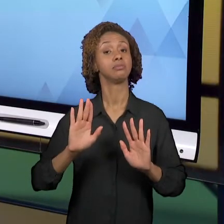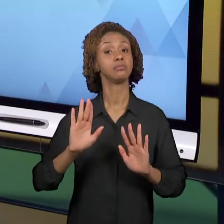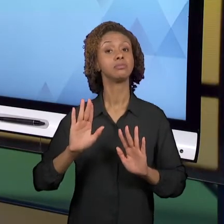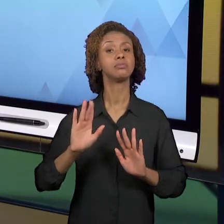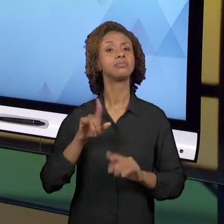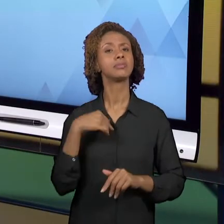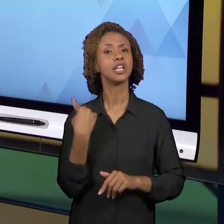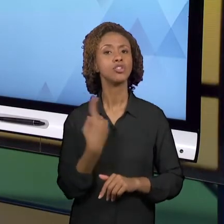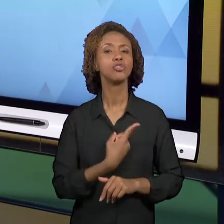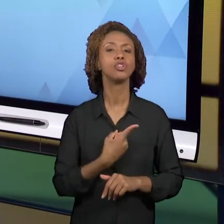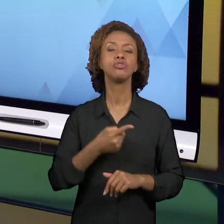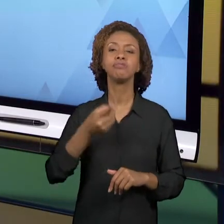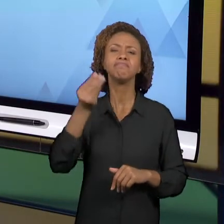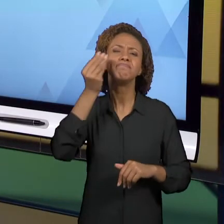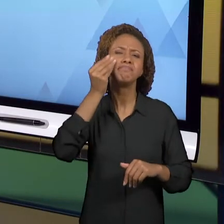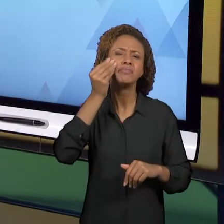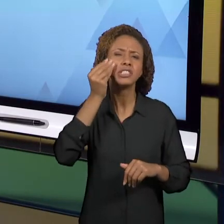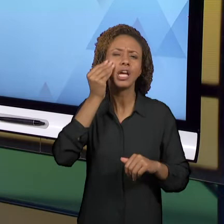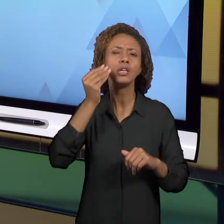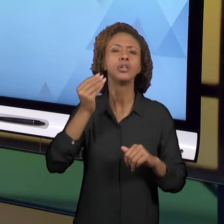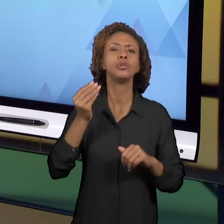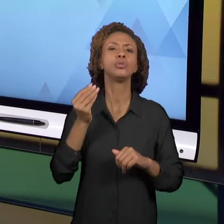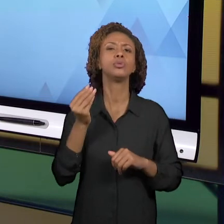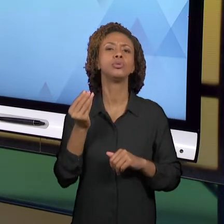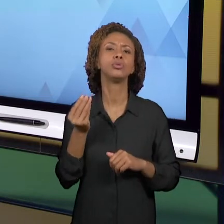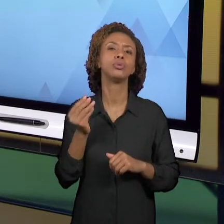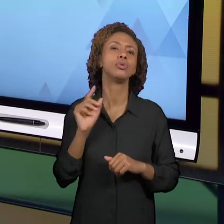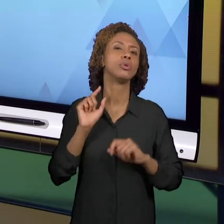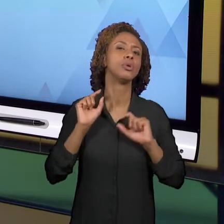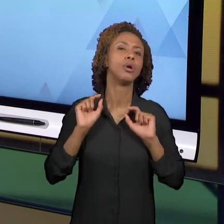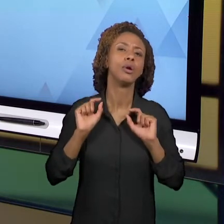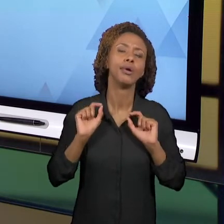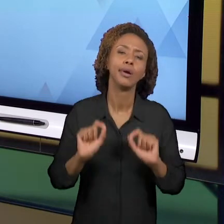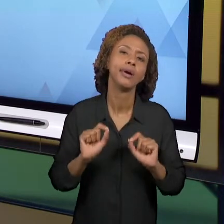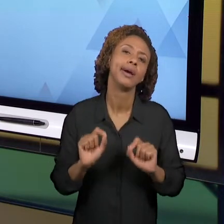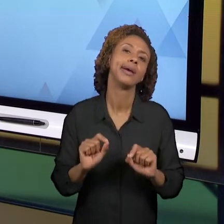REVISITAR, DE QUE VOCÊS OLHASSEM NOVAMENTE PARA